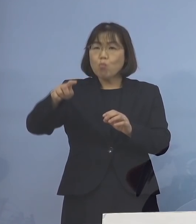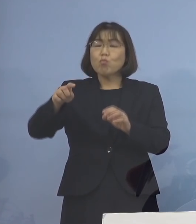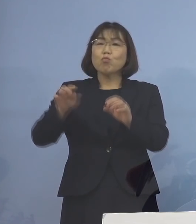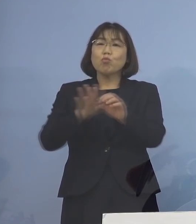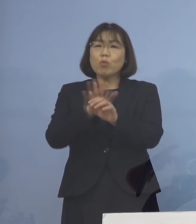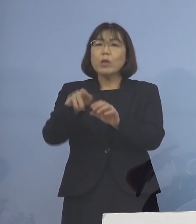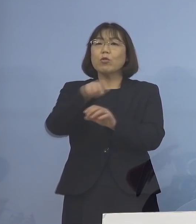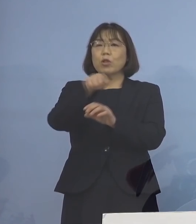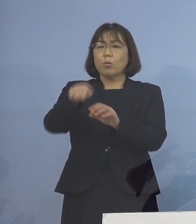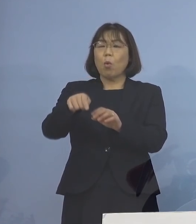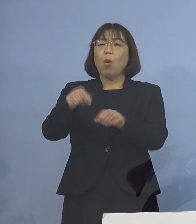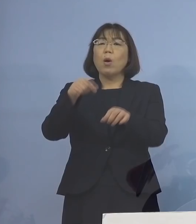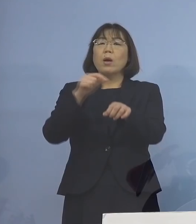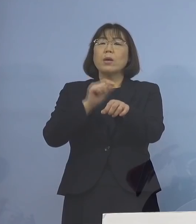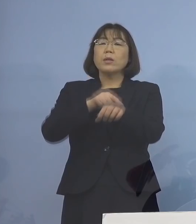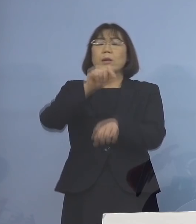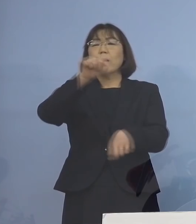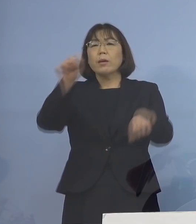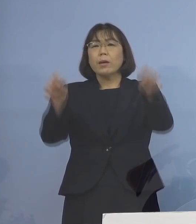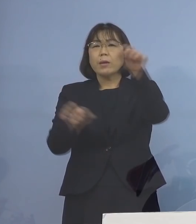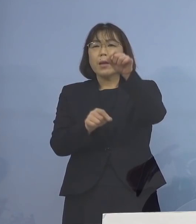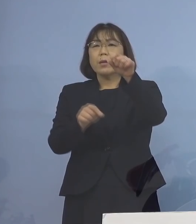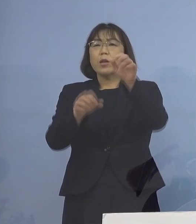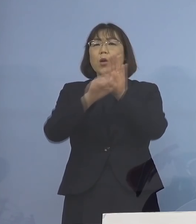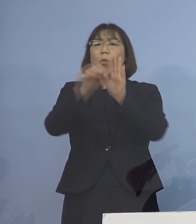時間とともに低下してくるんですね